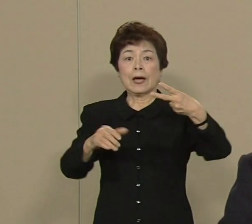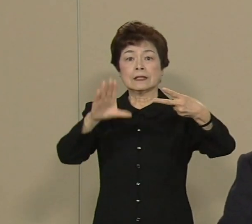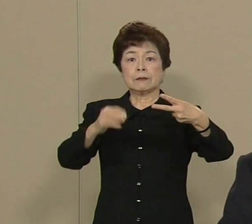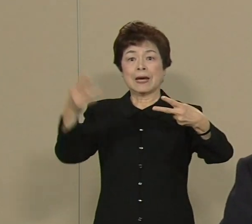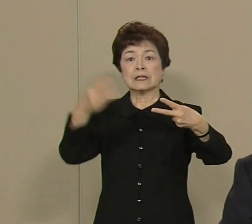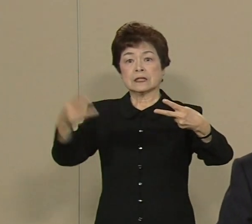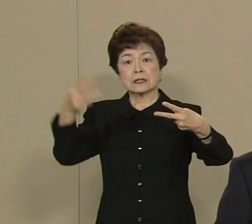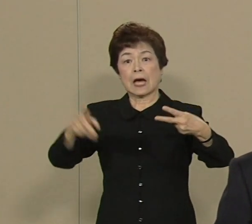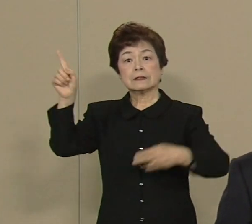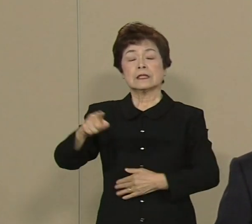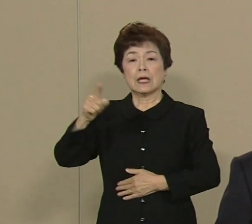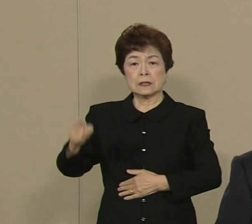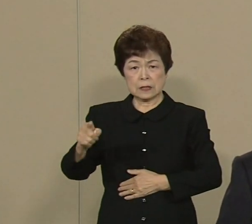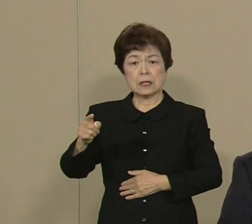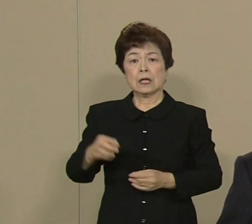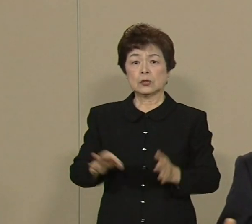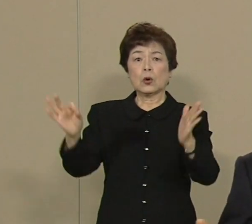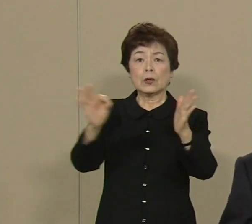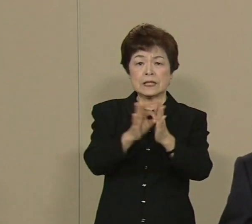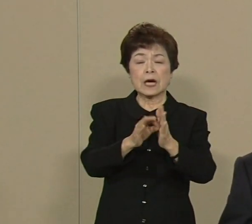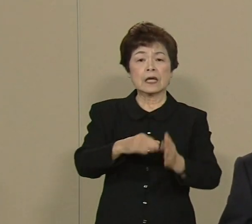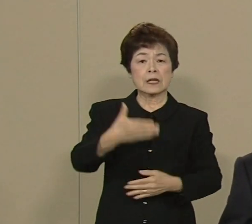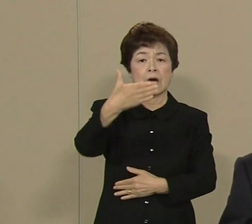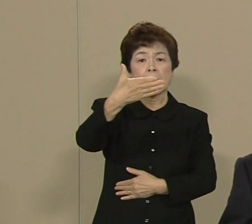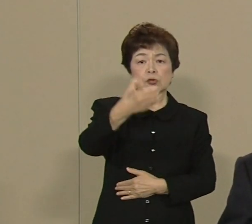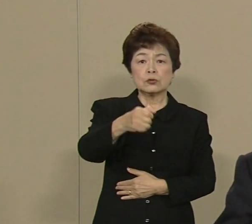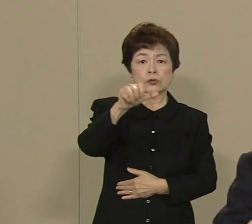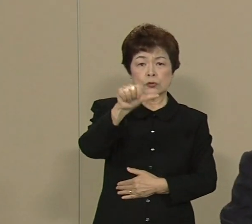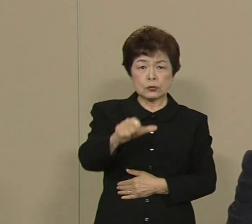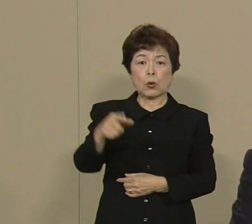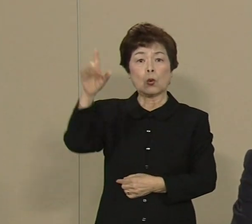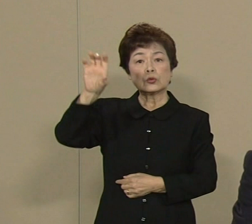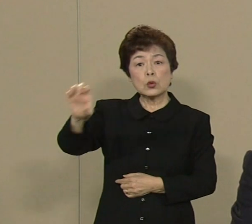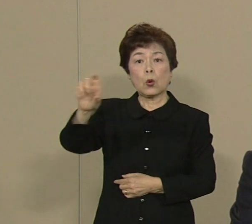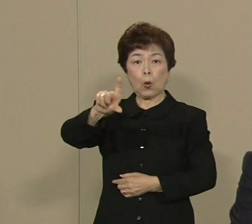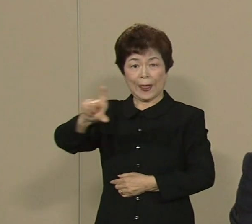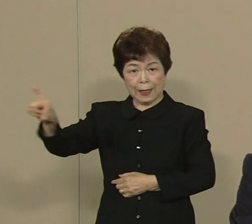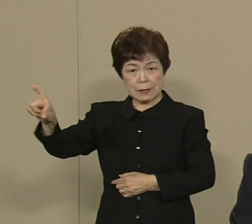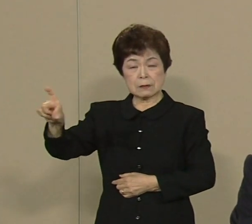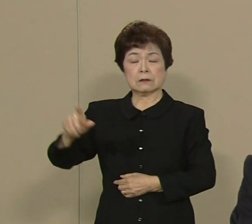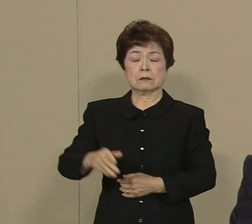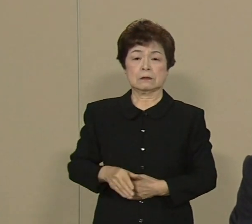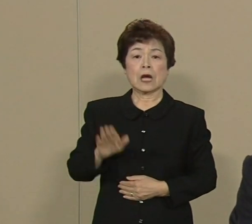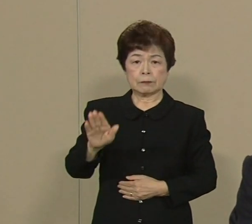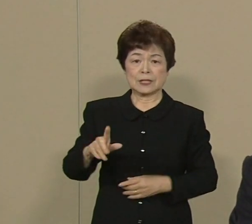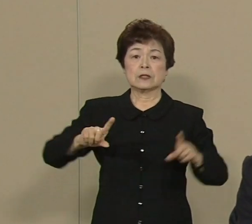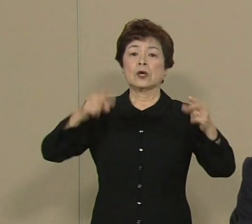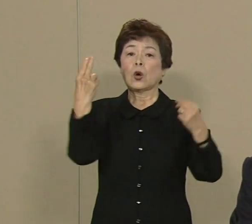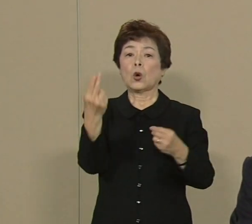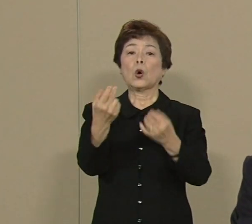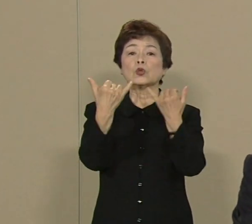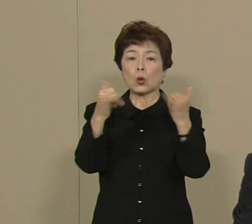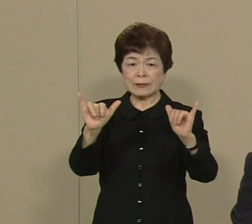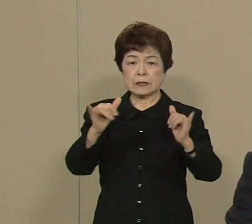95兆っていうのは 国家予算の1年分なんですね 都民の生命と財産を守る